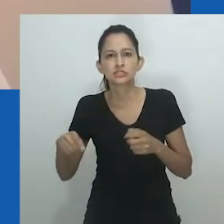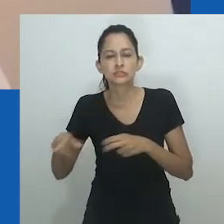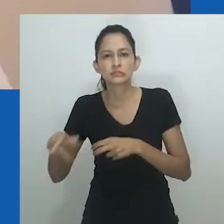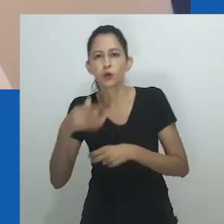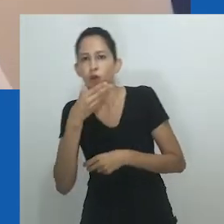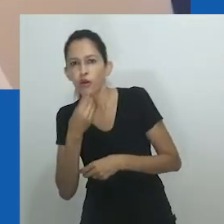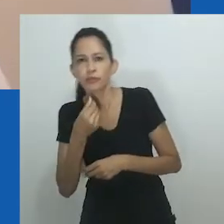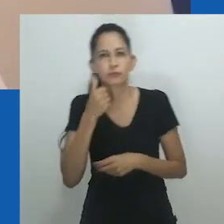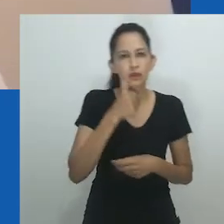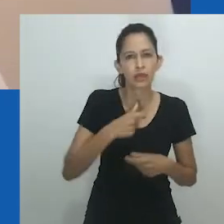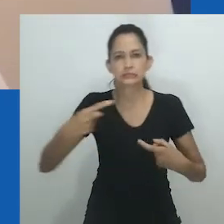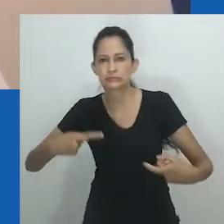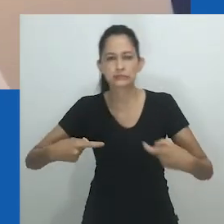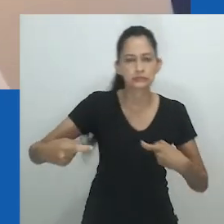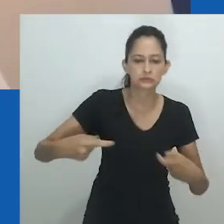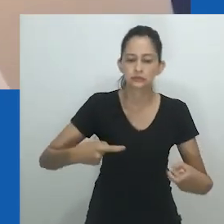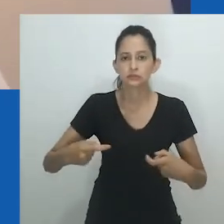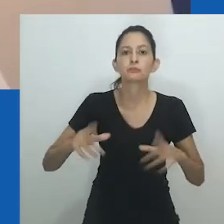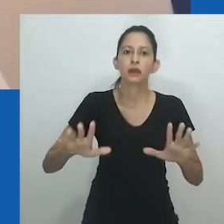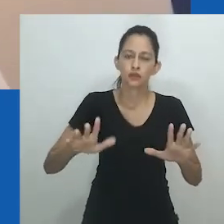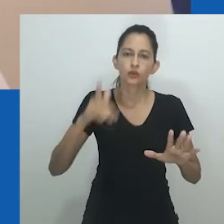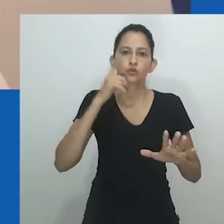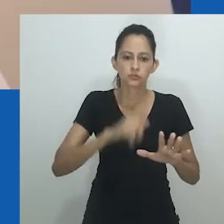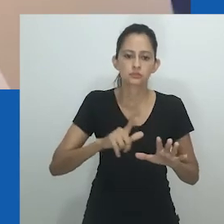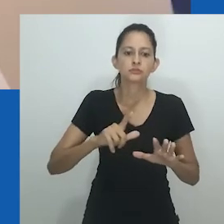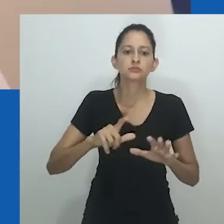No entanto, a resistência e a agência das mulheres não vacilaram.